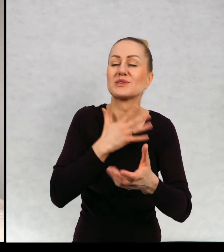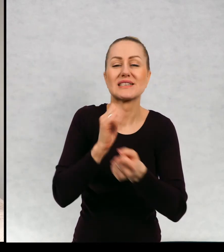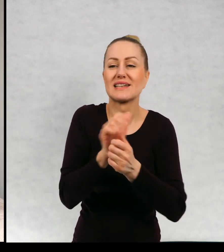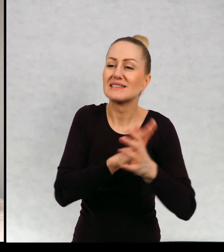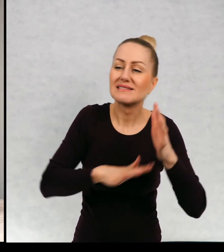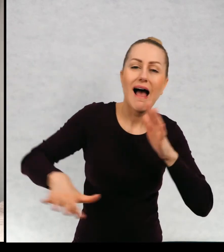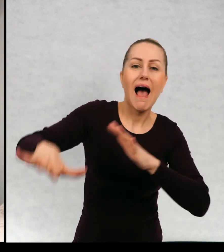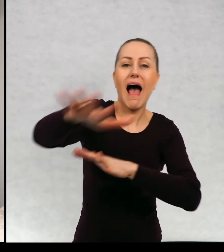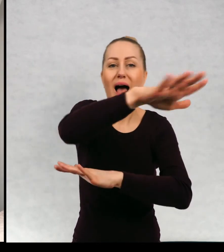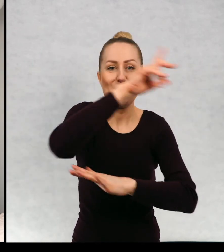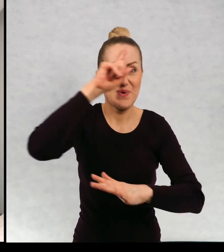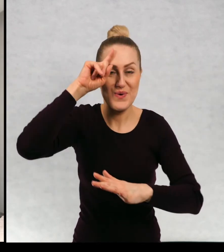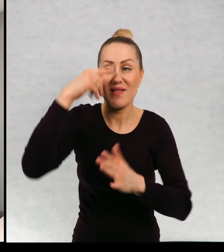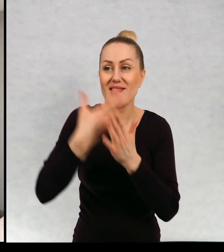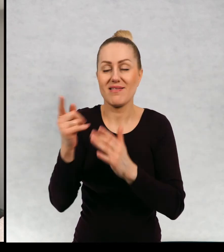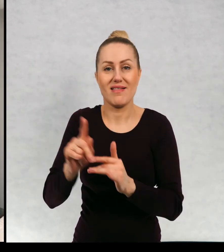całą okoliczną ludność.